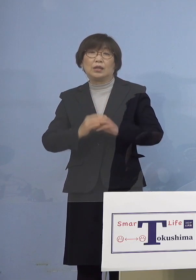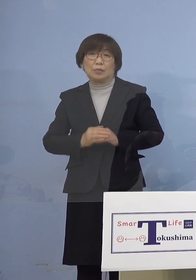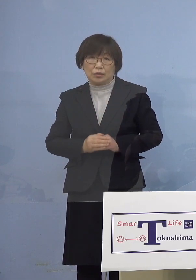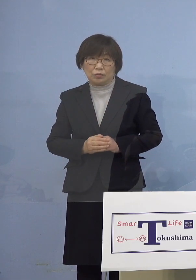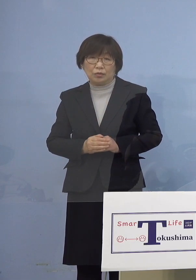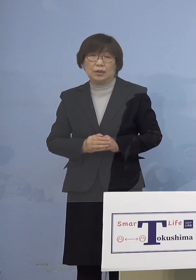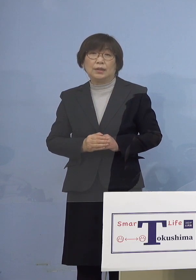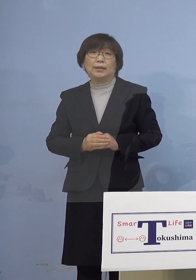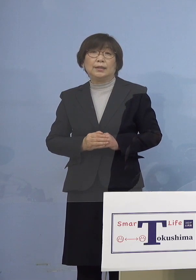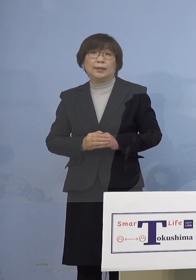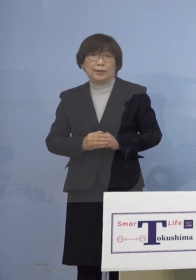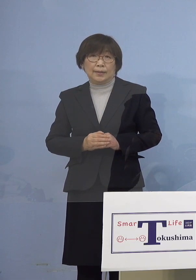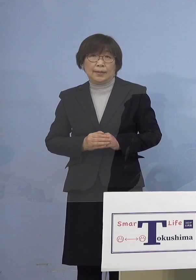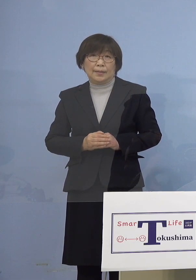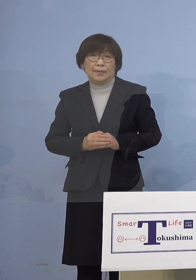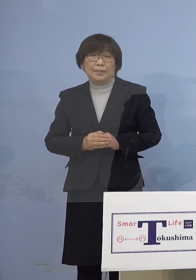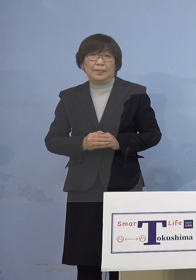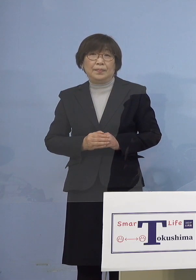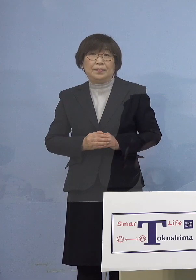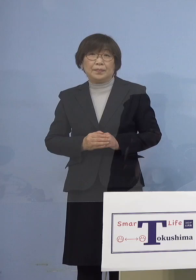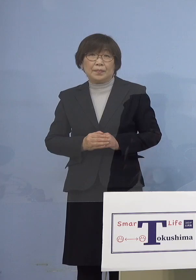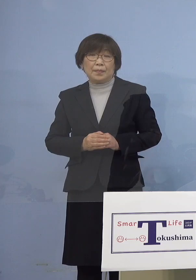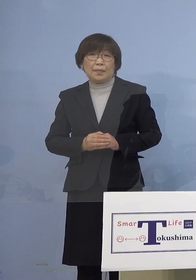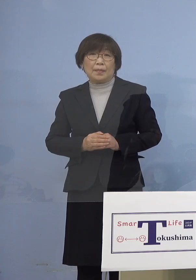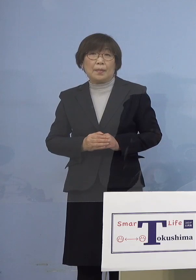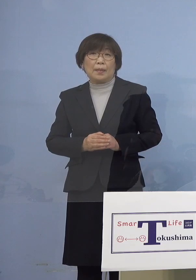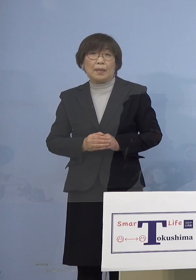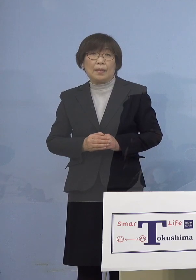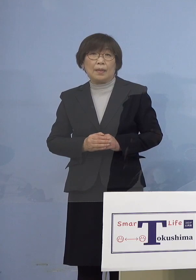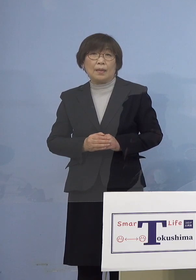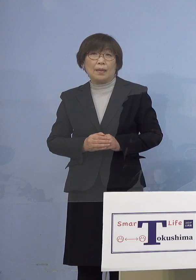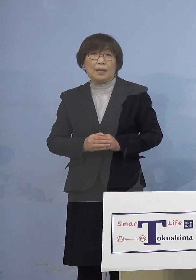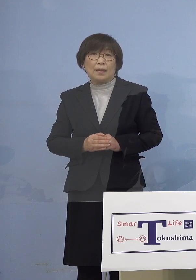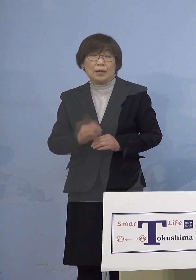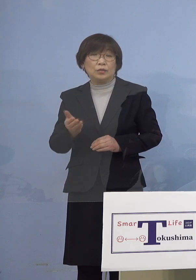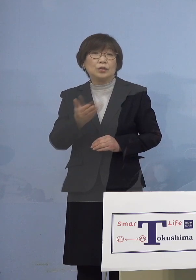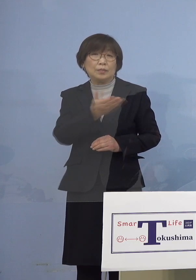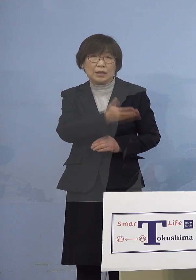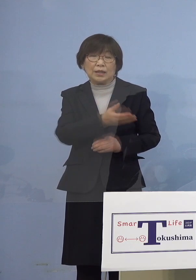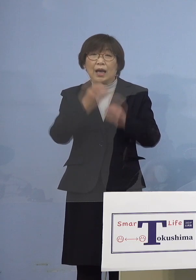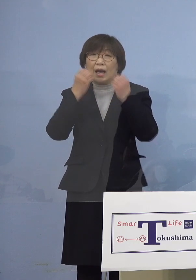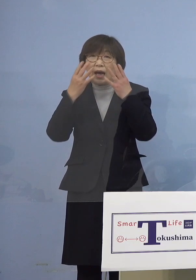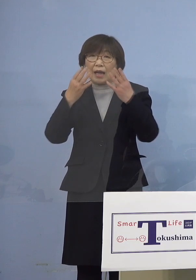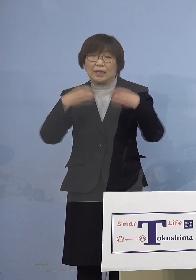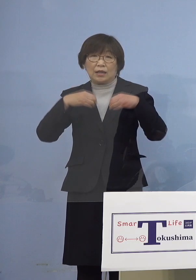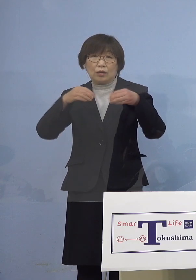それでは続きまして今度は 新たなクラスターが今回は2件